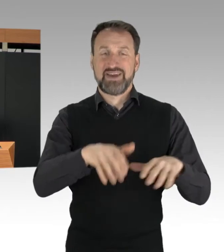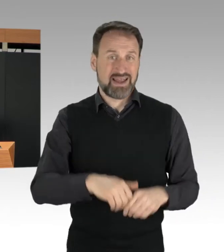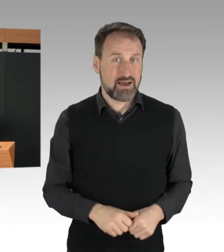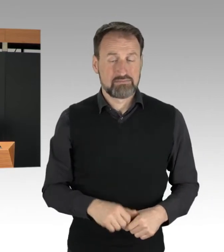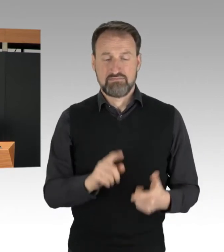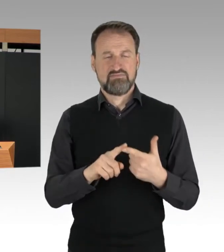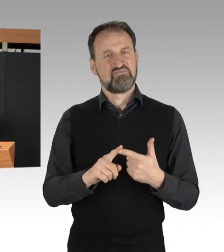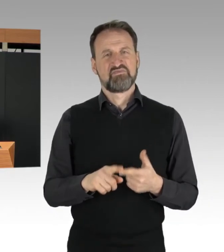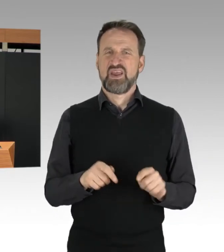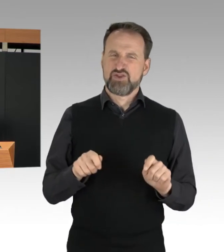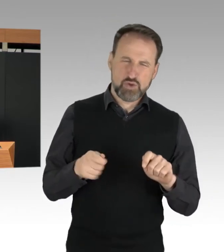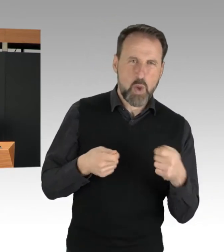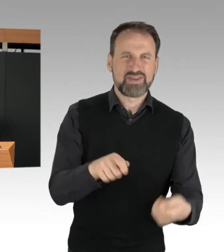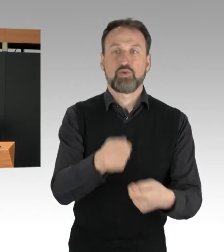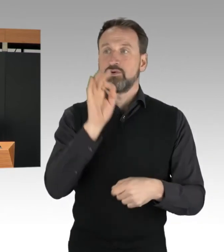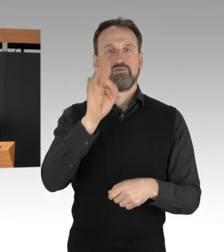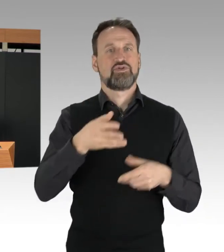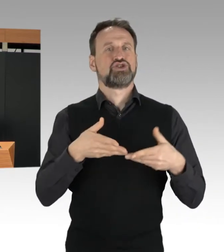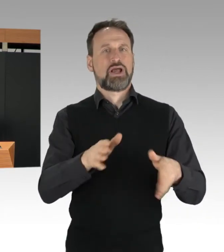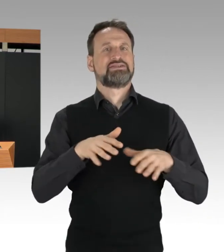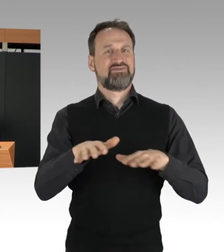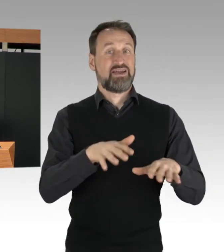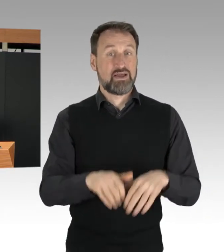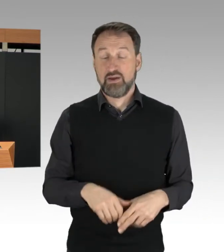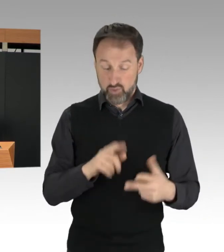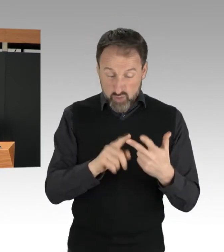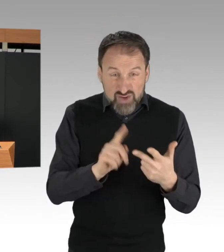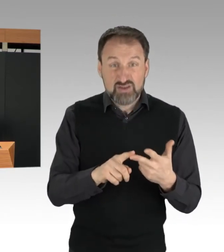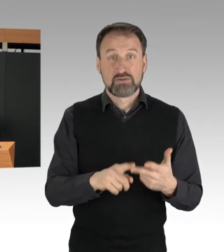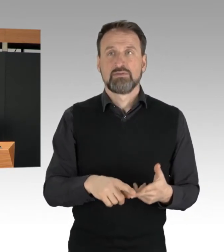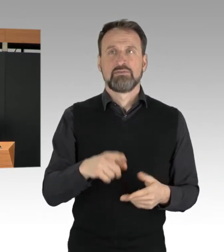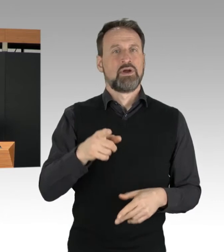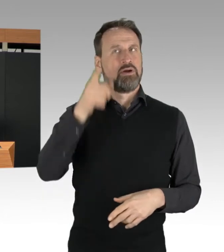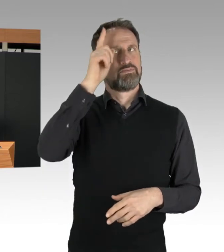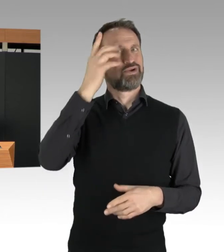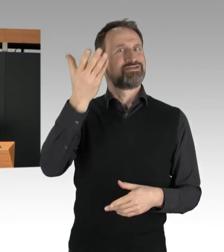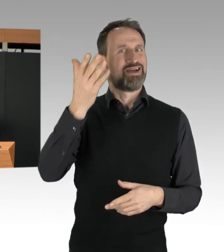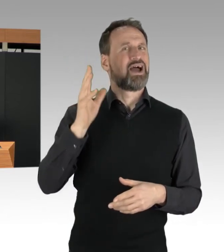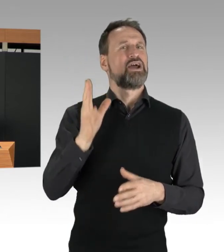sowie Widerstand gegen Vollstreckungsbeamte. Wer sich an die Fahrbahn anklebt